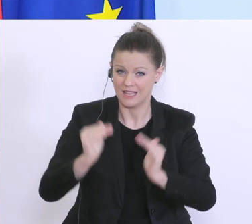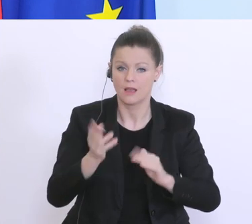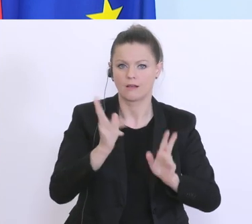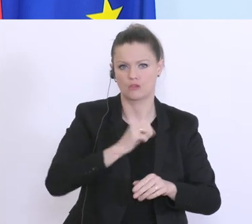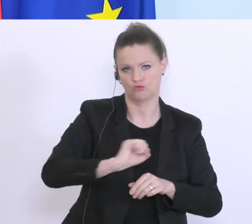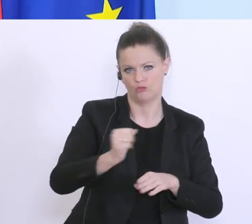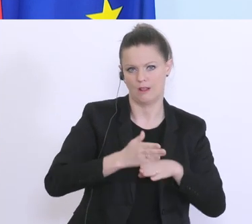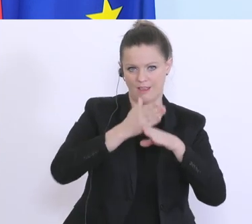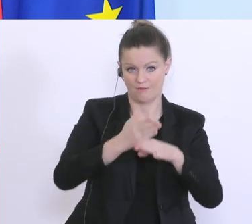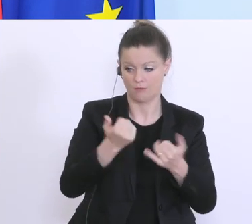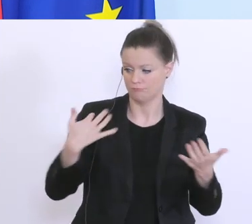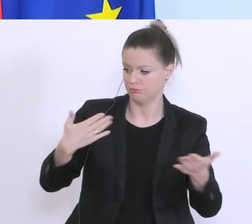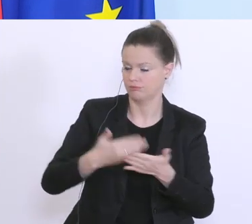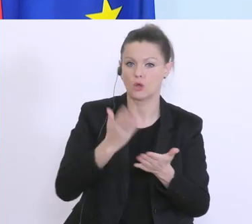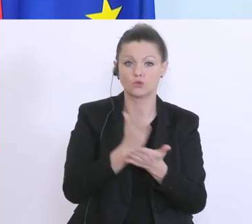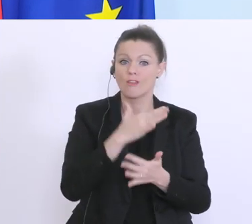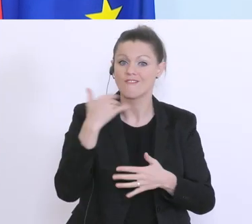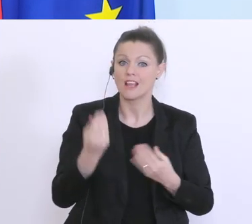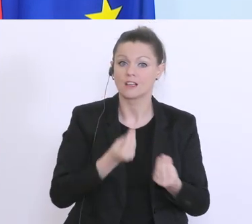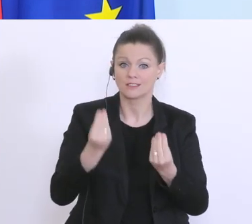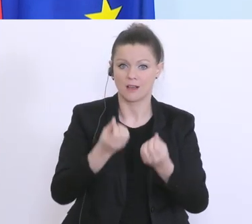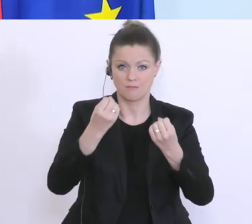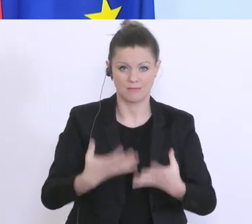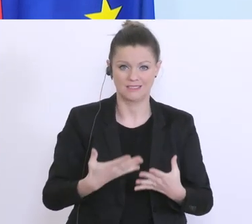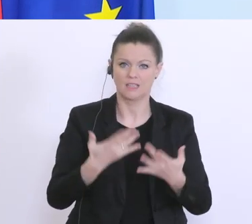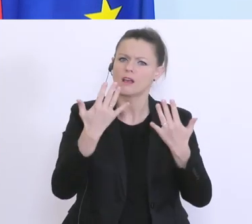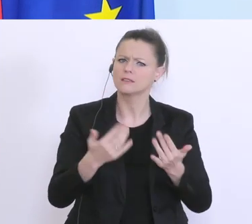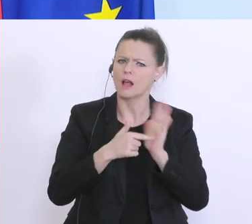ist bereits einiges passiert, ich darf Ihnen ein paar Zahlen nennen aus dem Bankenbereich. Es sind